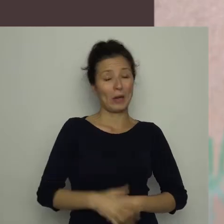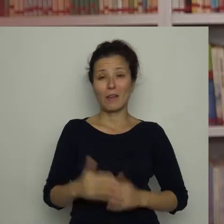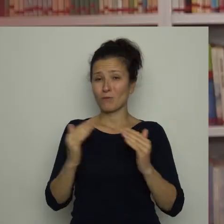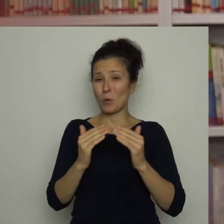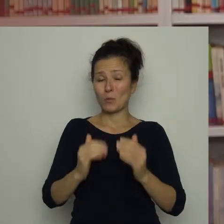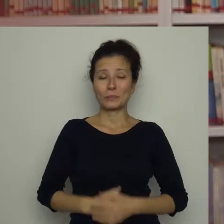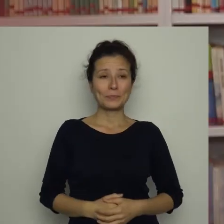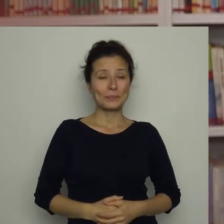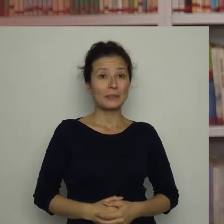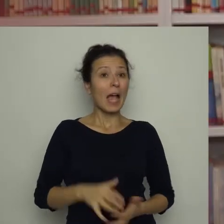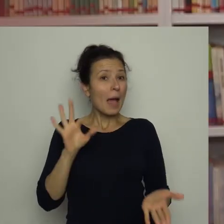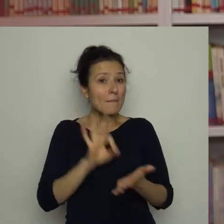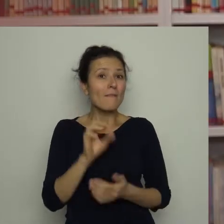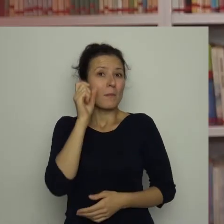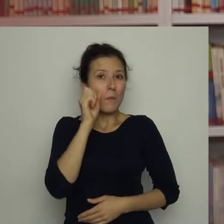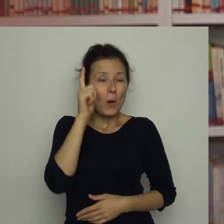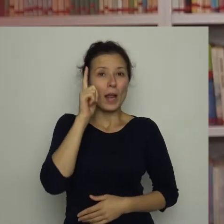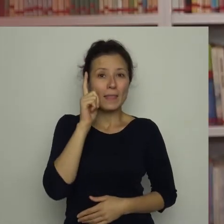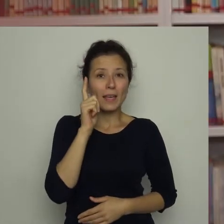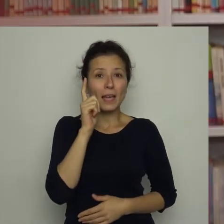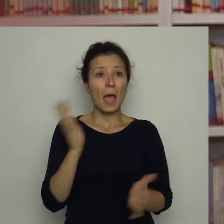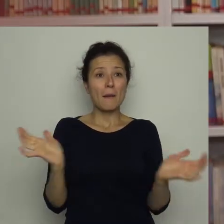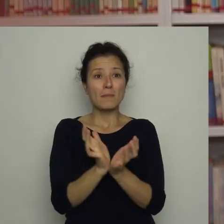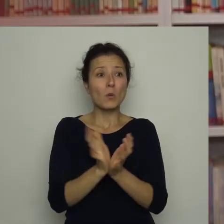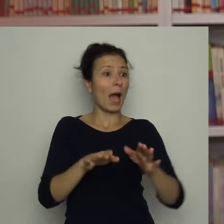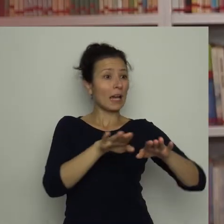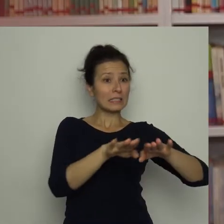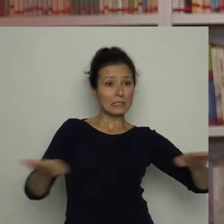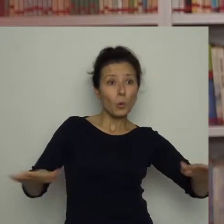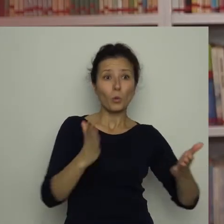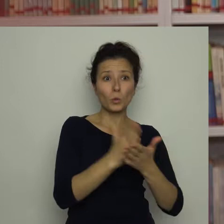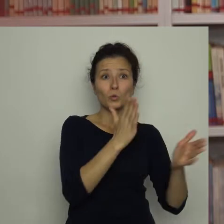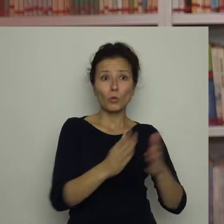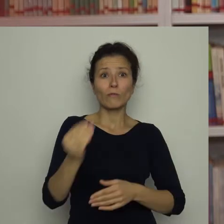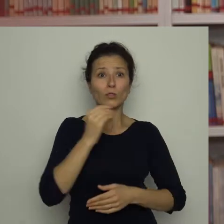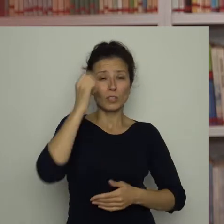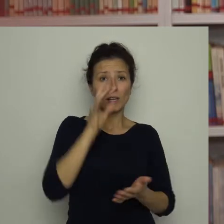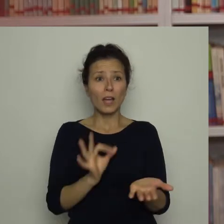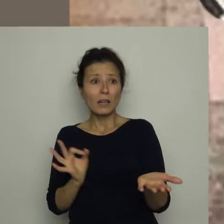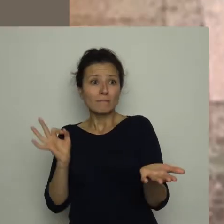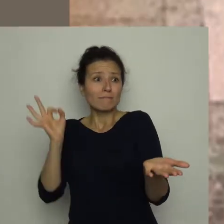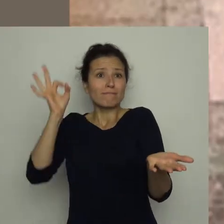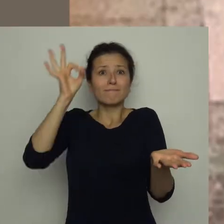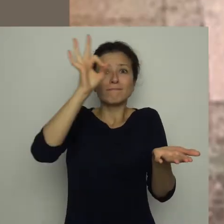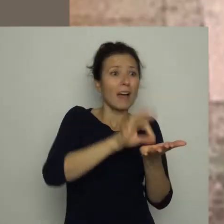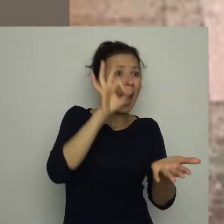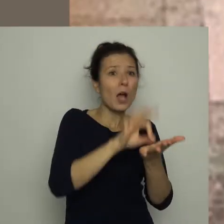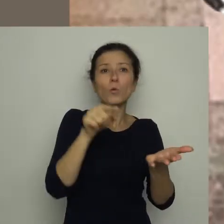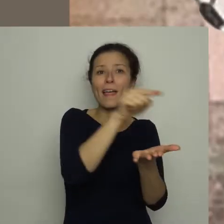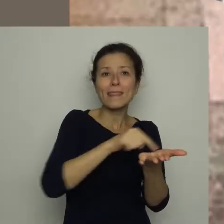Tak jak pewnego poranka, gdy wylądowała na nakrytym do śniadania stole, wpadając wprost do talerza z jajecznicą.